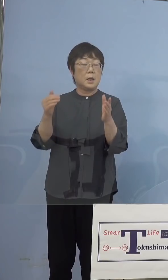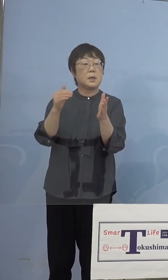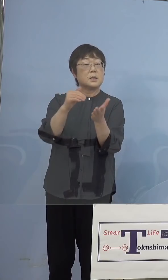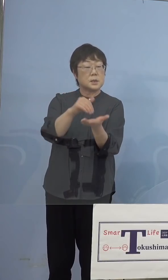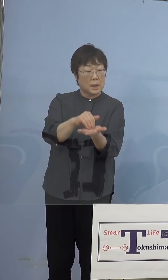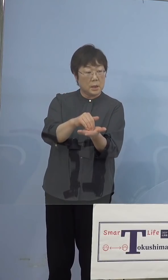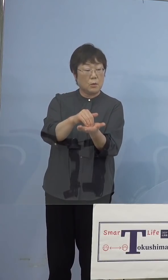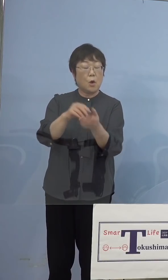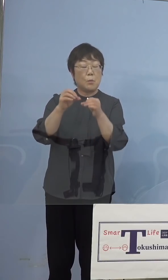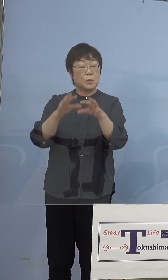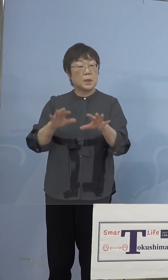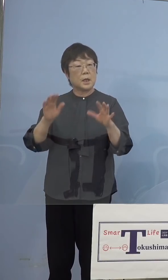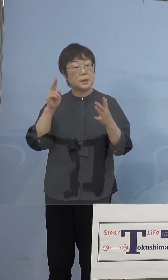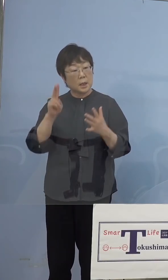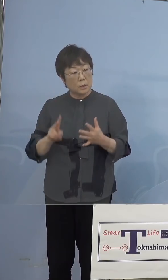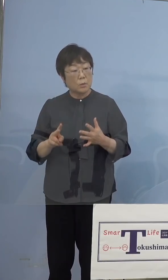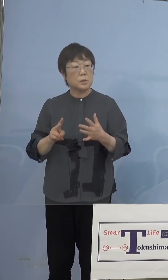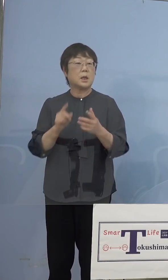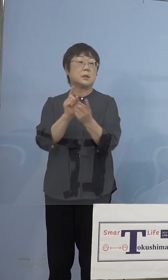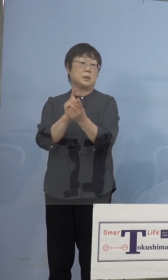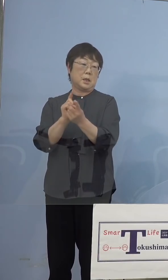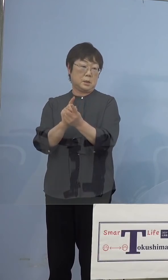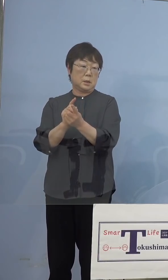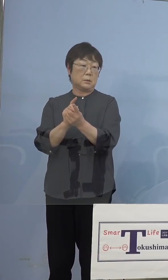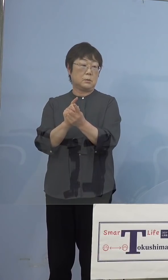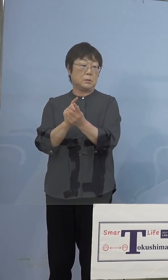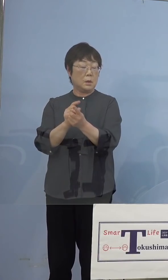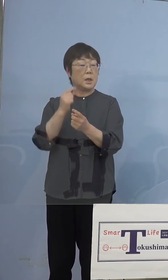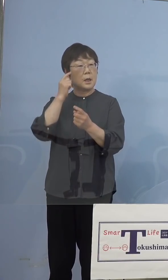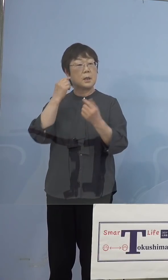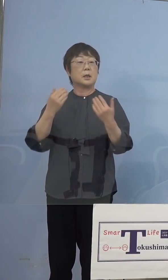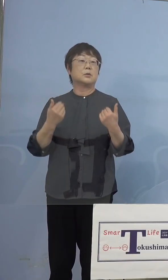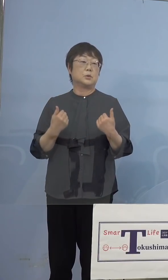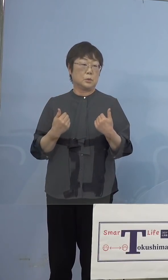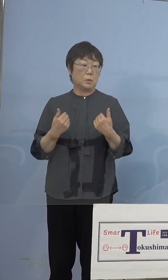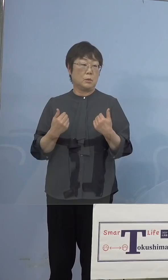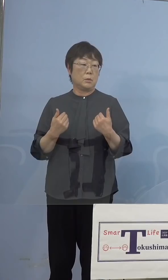無駄にしないといった点については 考えていく、そうした点もあるかと